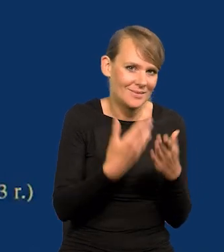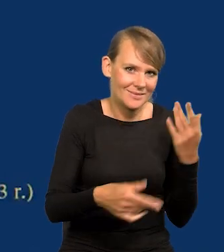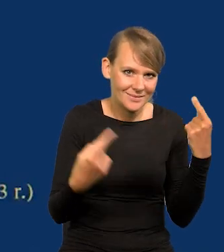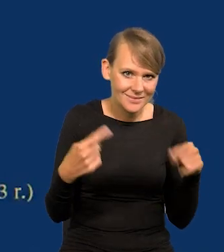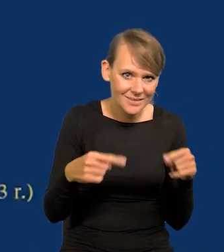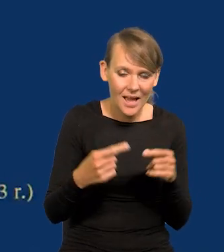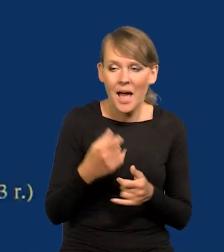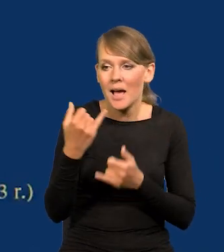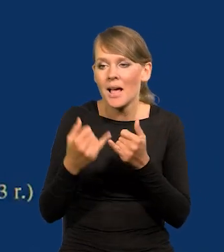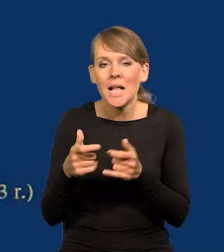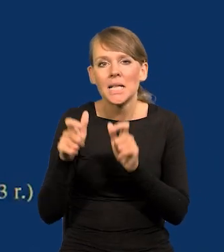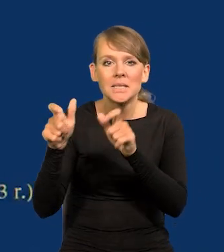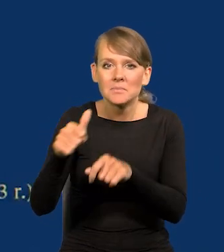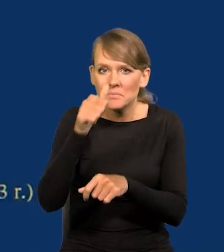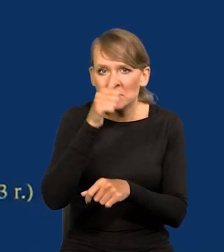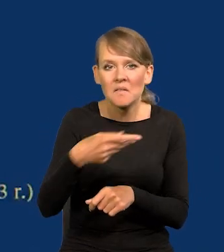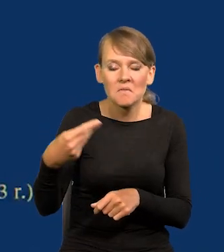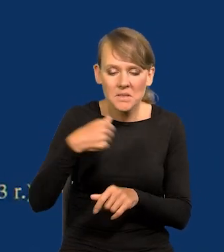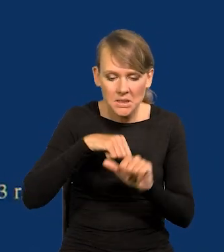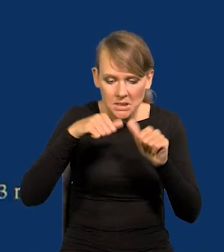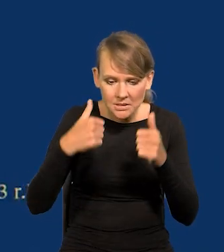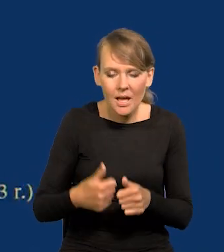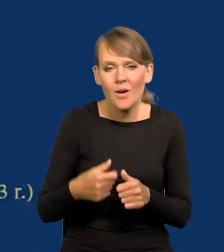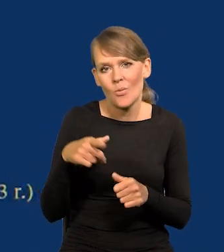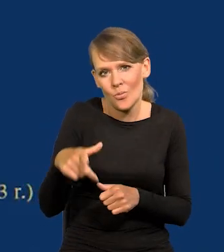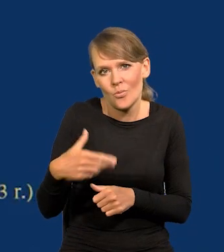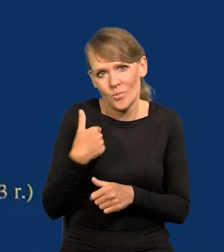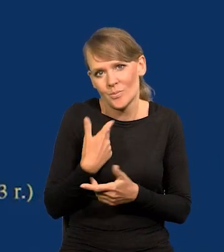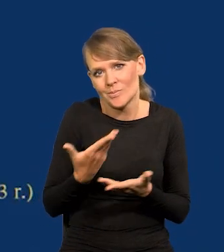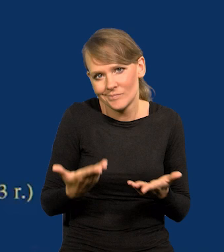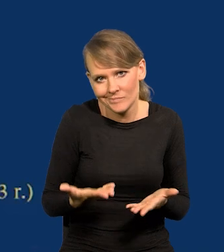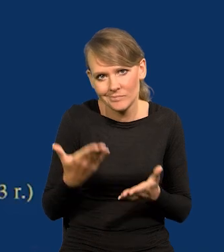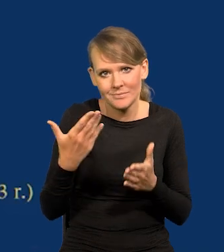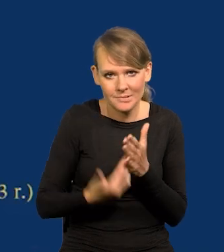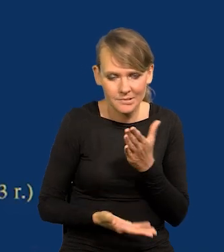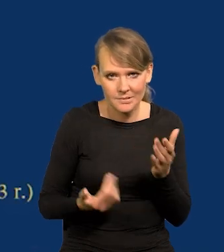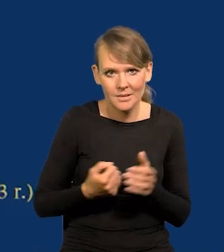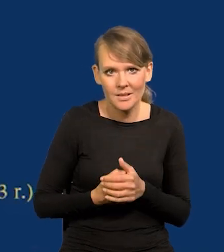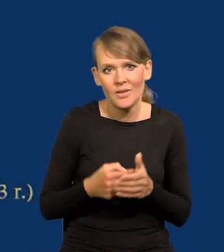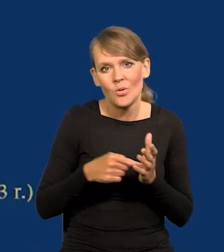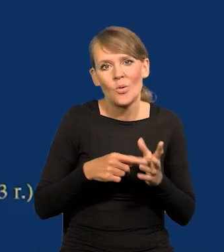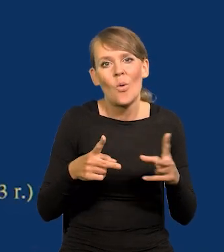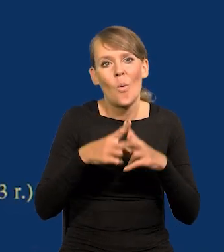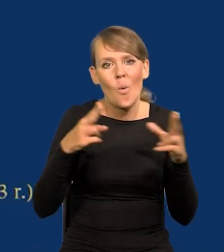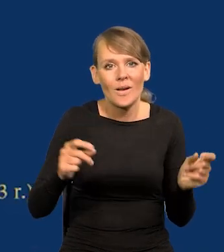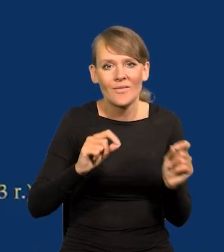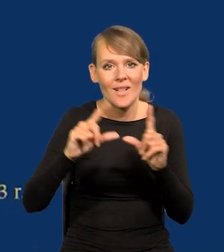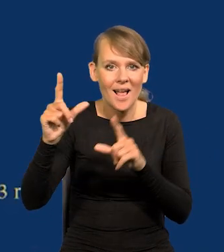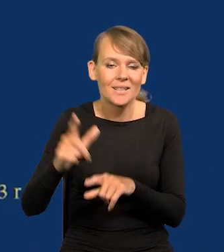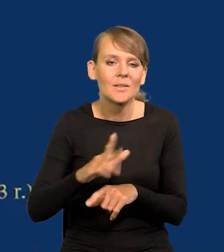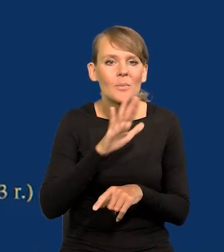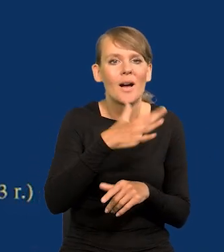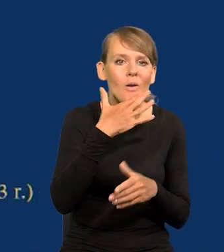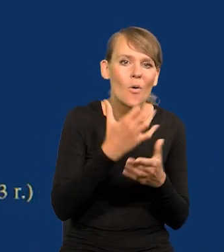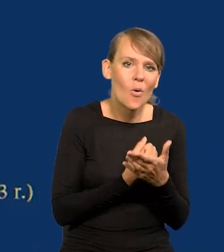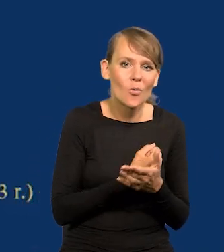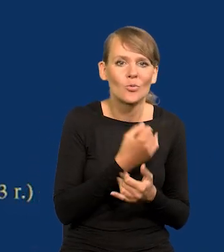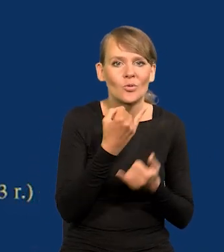tam, gdzie nie ma tej możliwości, gdzie są stałe wypłaty, tam ucierpieli. W takich okresach inflacji zyskują ci co mają jakąś indeksację,